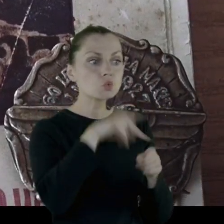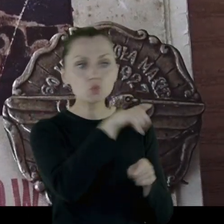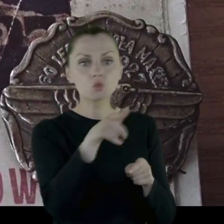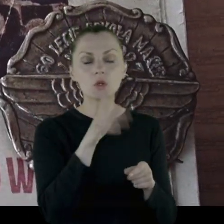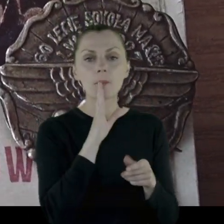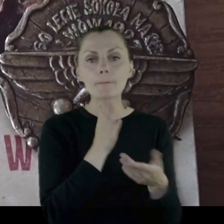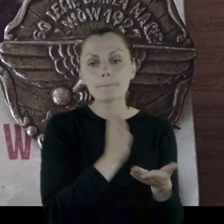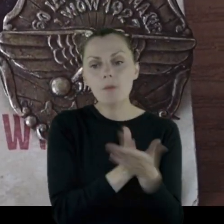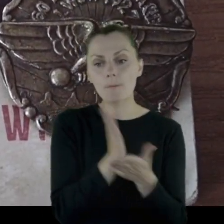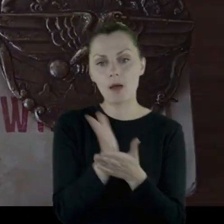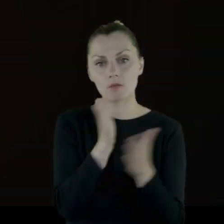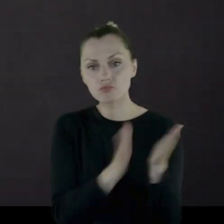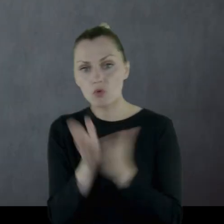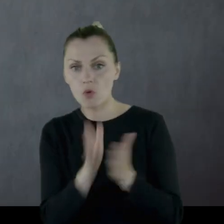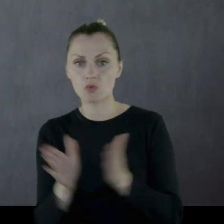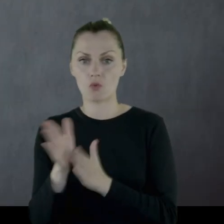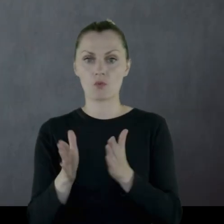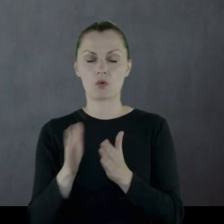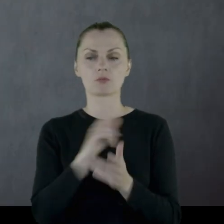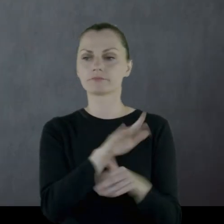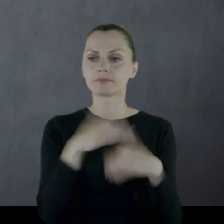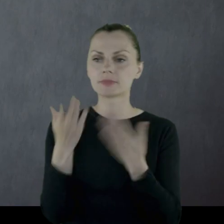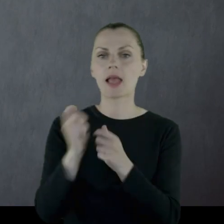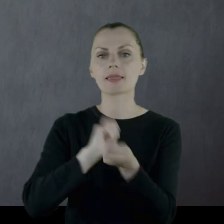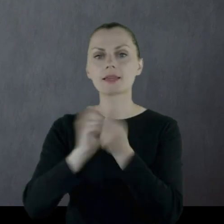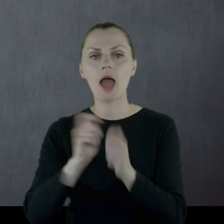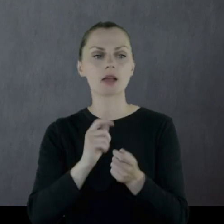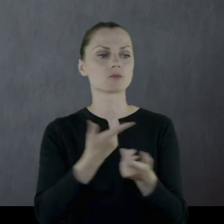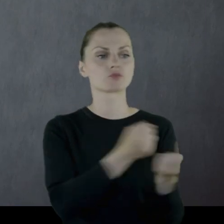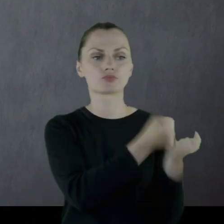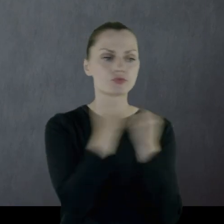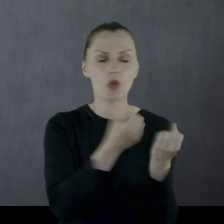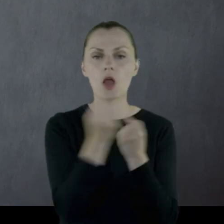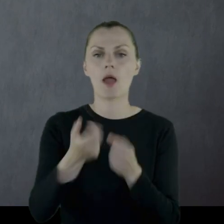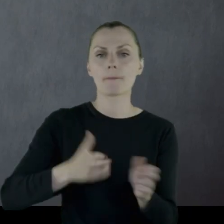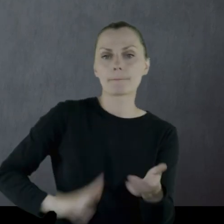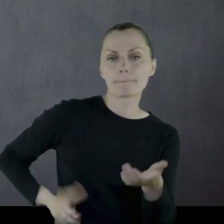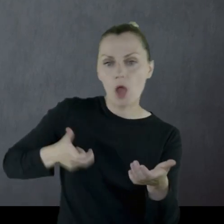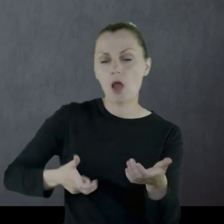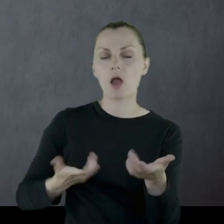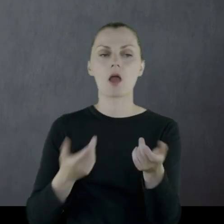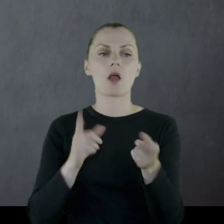którzy tę walkę zapewniają, czyli zapewniają transport amunicji, transport zaopatrzenia,